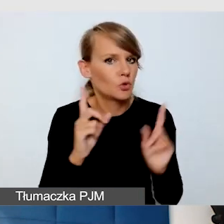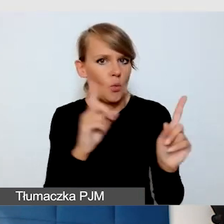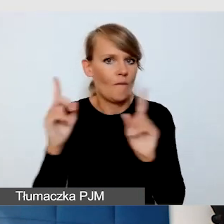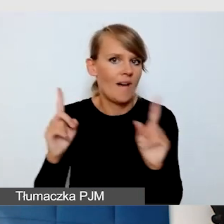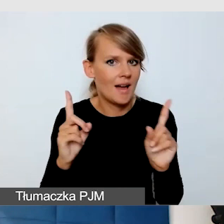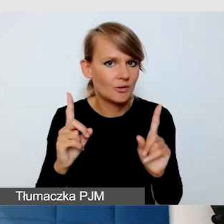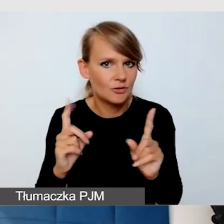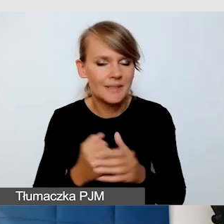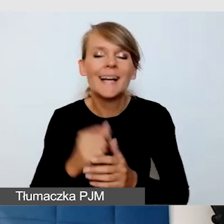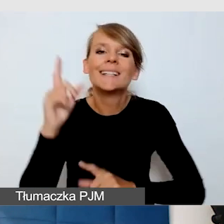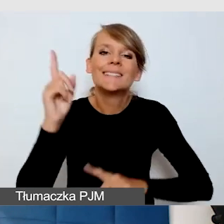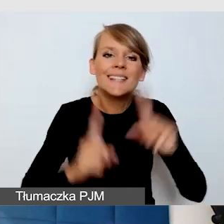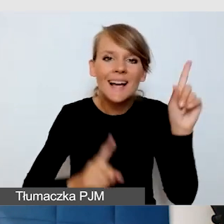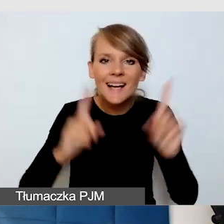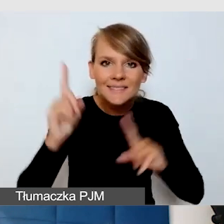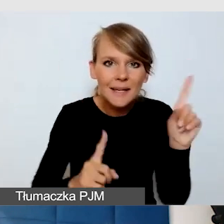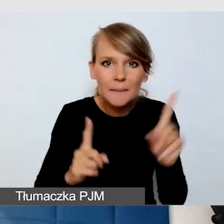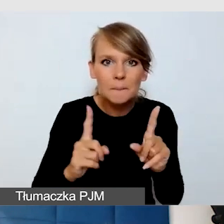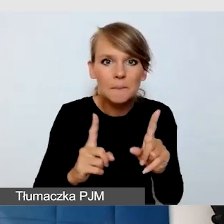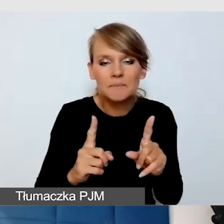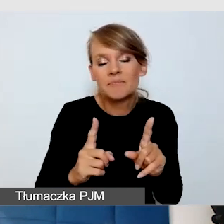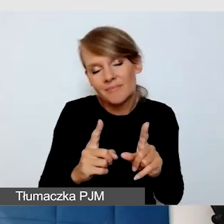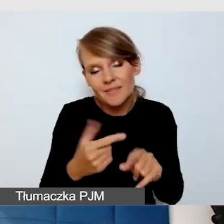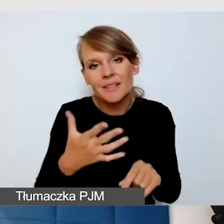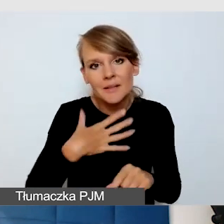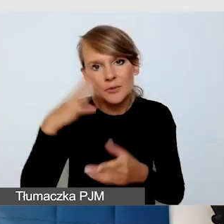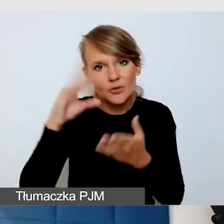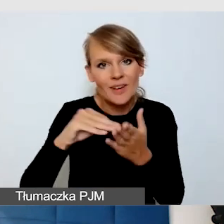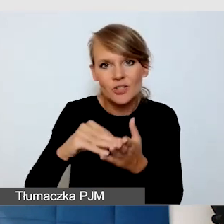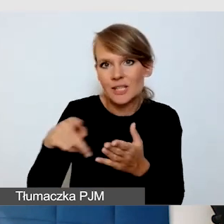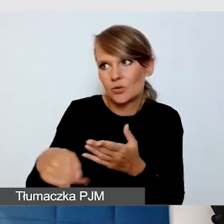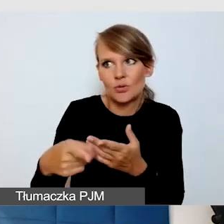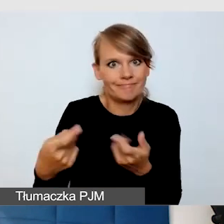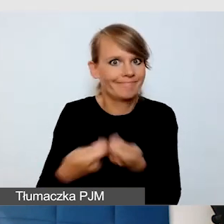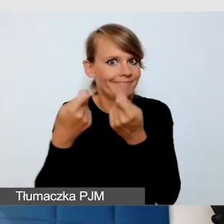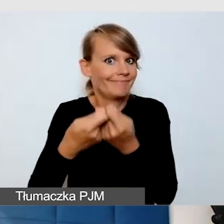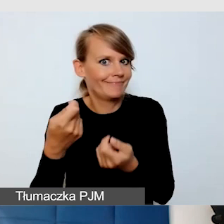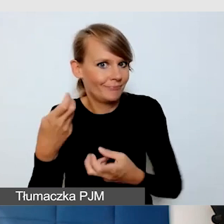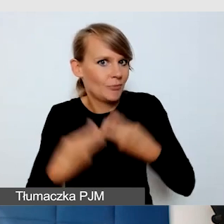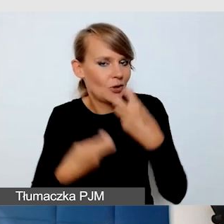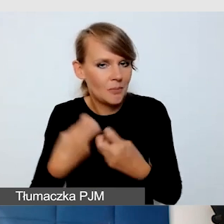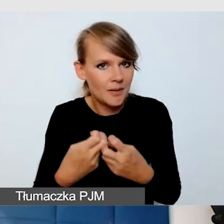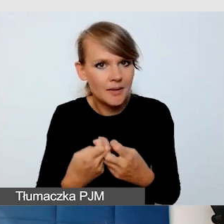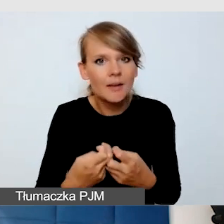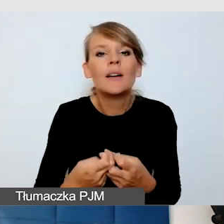Czasami, jak już ma się doświadczenie, że te rzeczy utrudniają, to trzeba też uświadamiać.